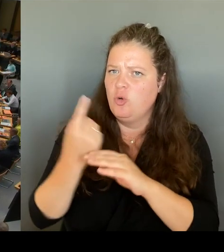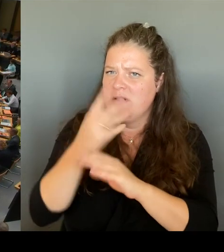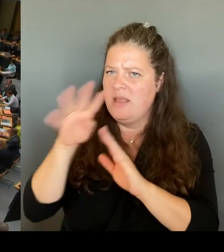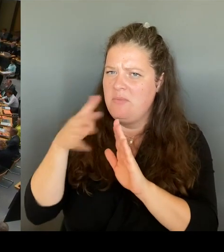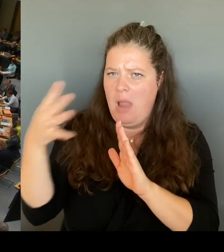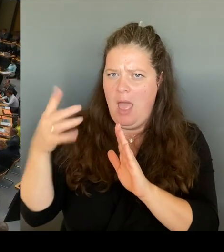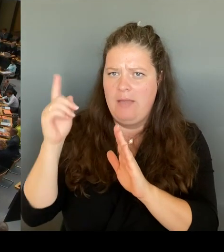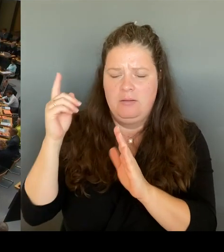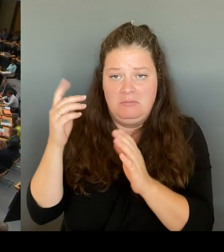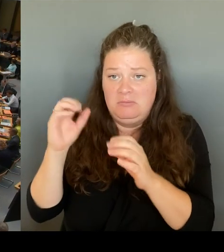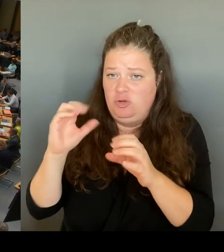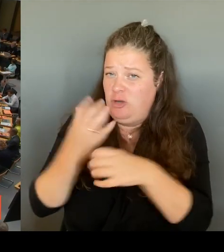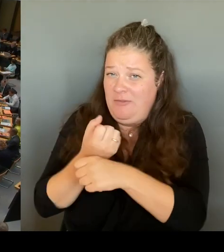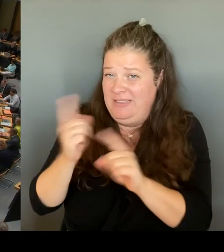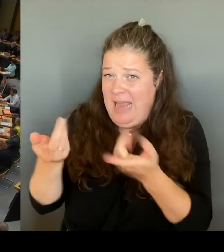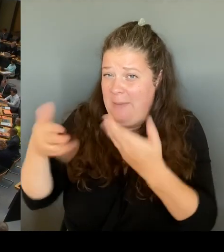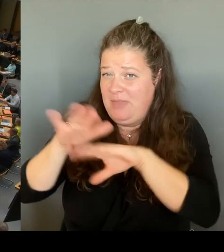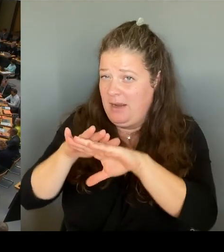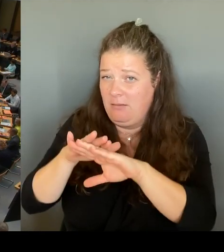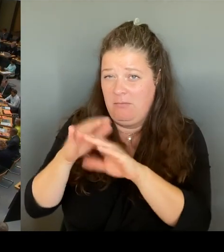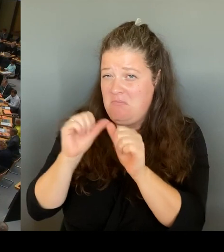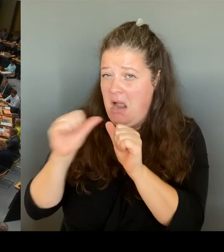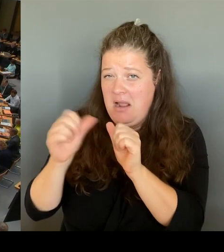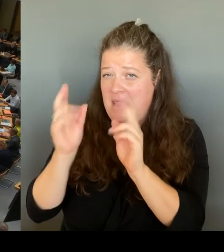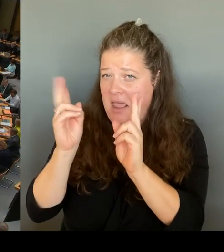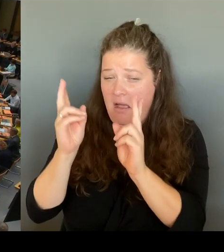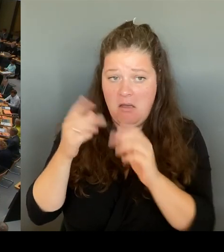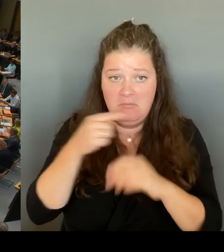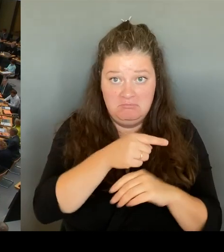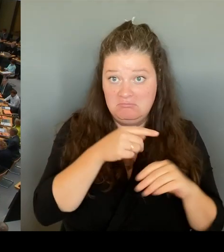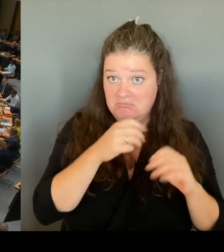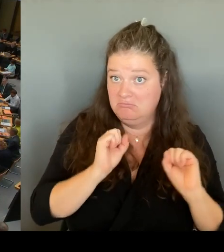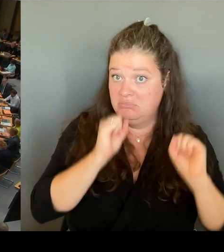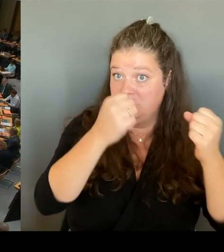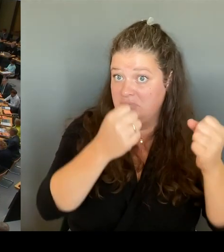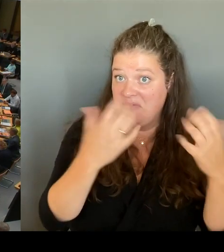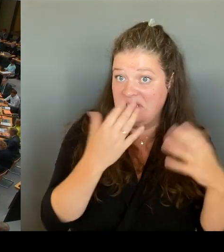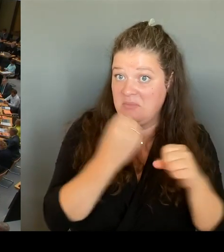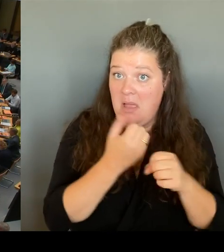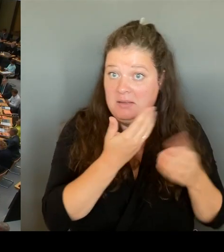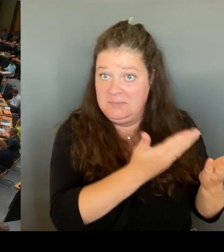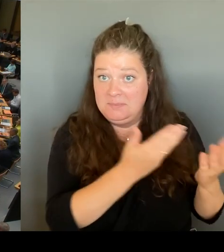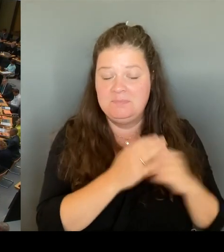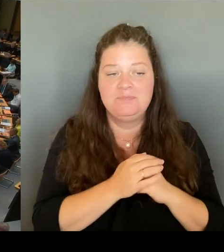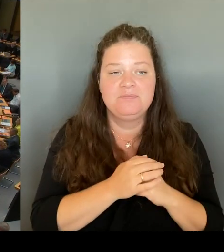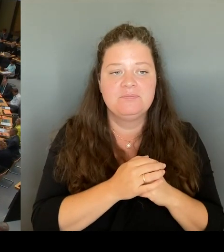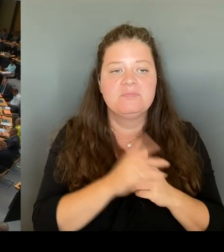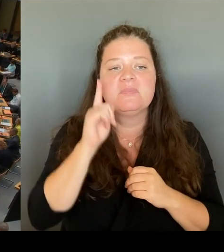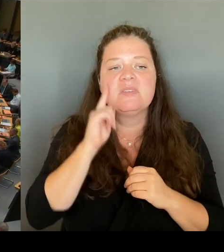(Rednerwechsel) Frau Senatorin, bitte schön. (Rednerwechsel) Sehr geehrte Frau Präsidentin! Liebe Frau Khalatbari, wie gesagt, gibt es